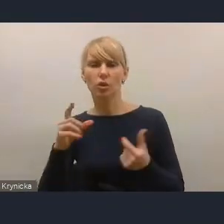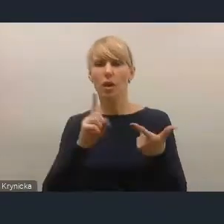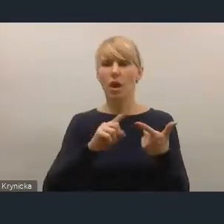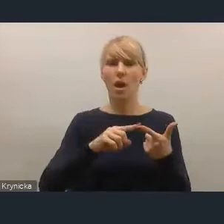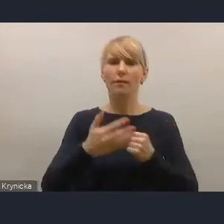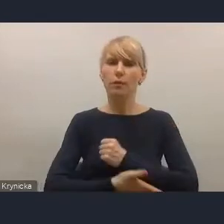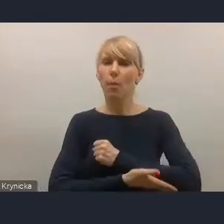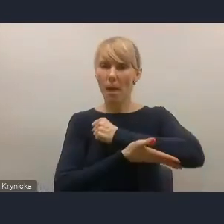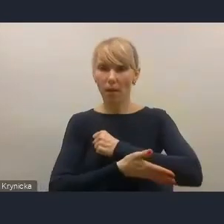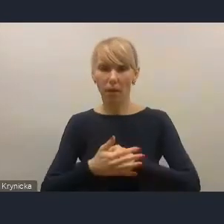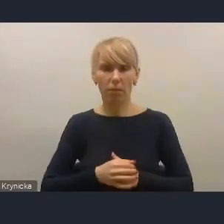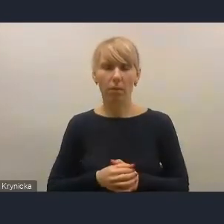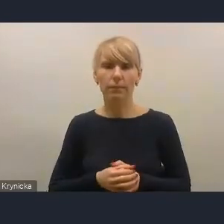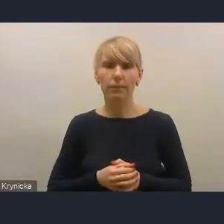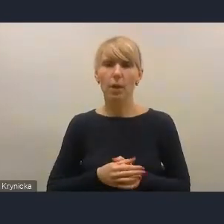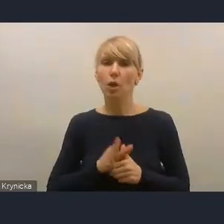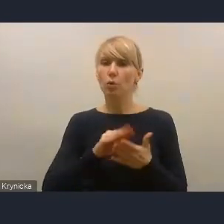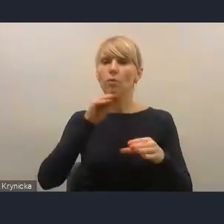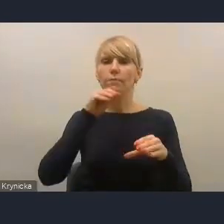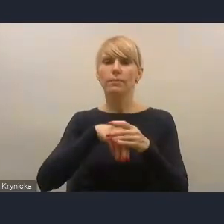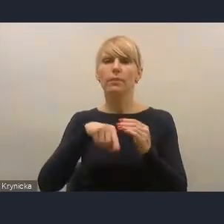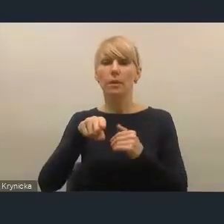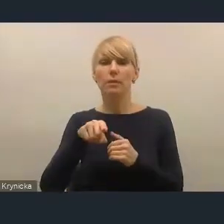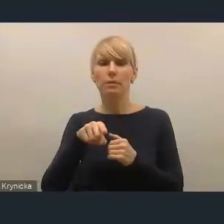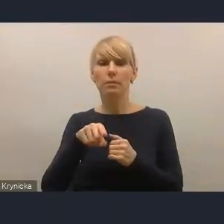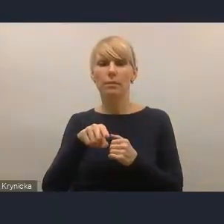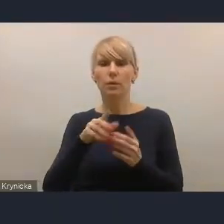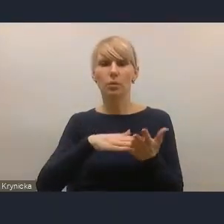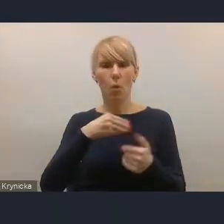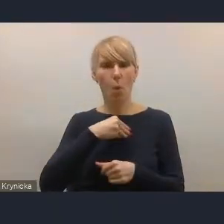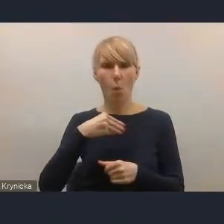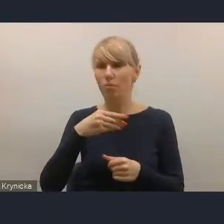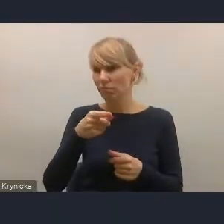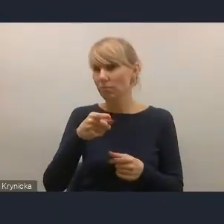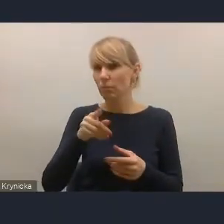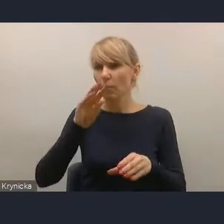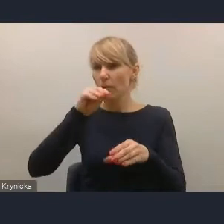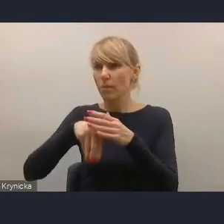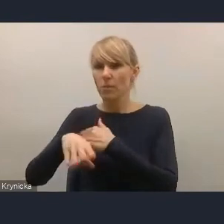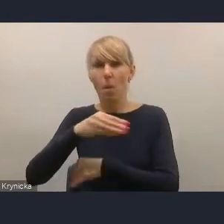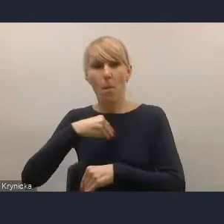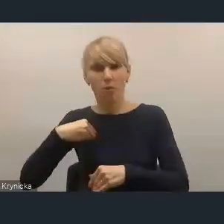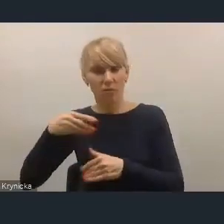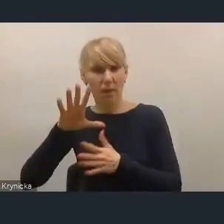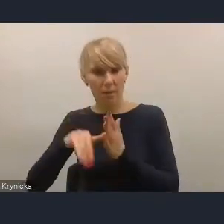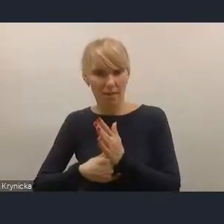gdzie istotnym graczem na tym rynku są polskie miasta, ale także jest podkreślana rola